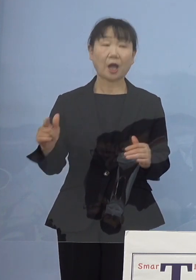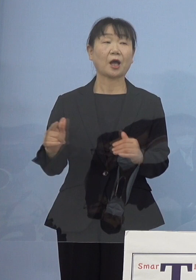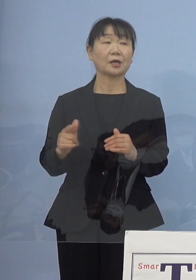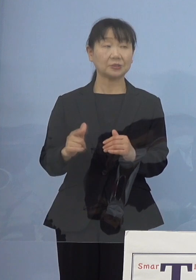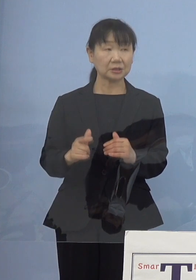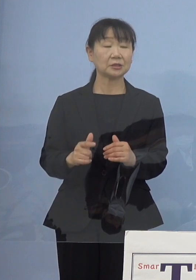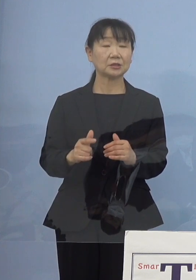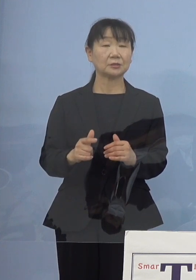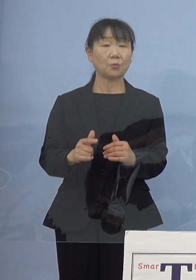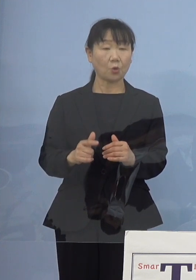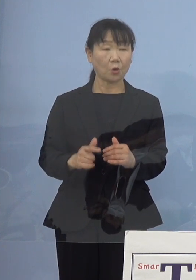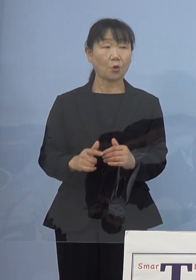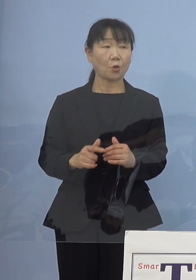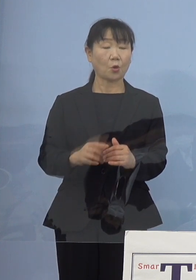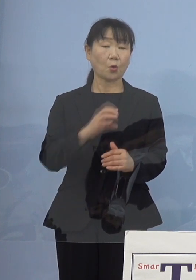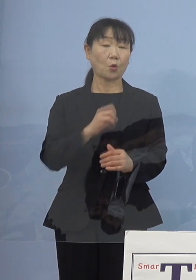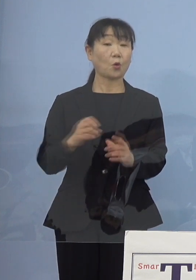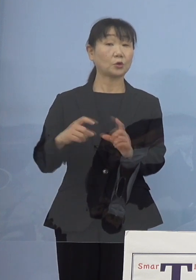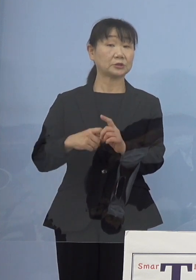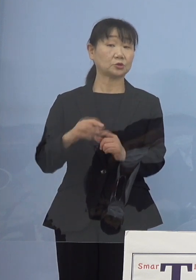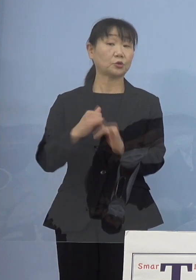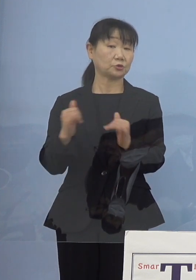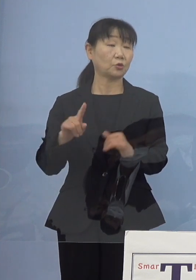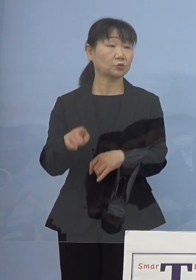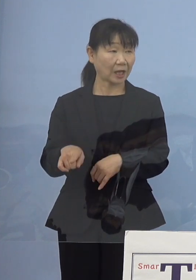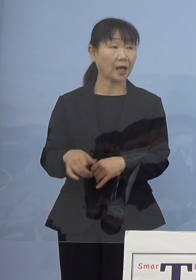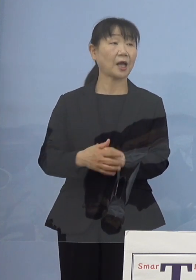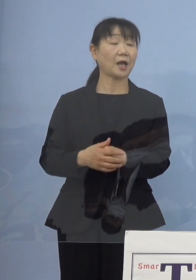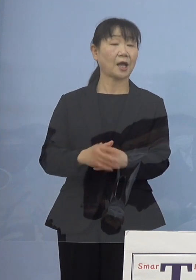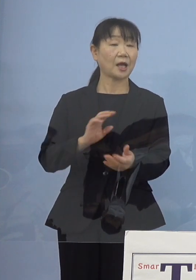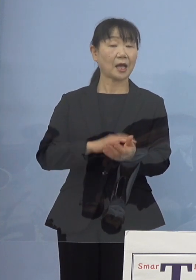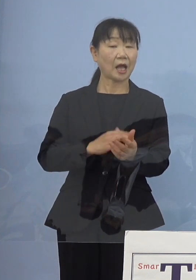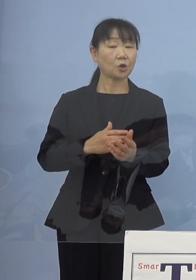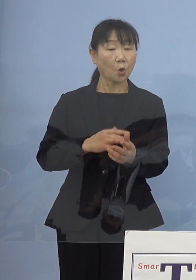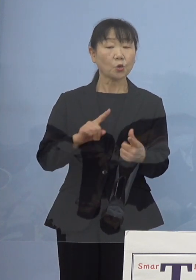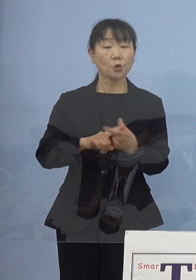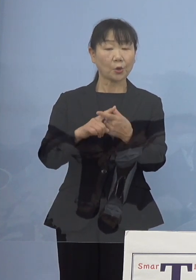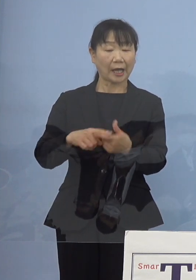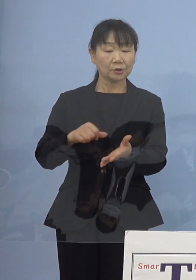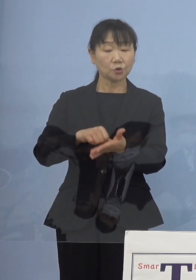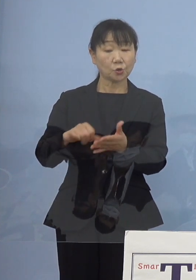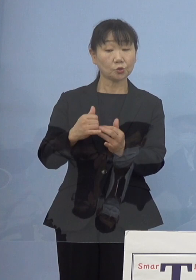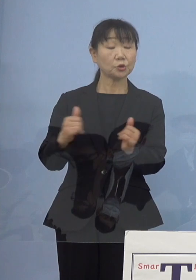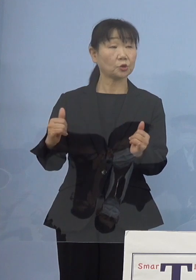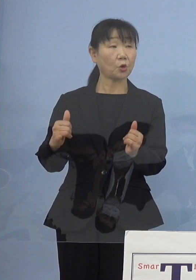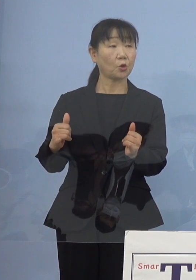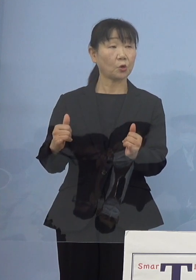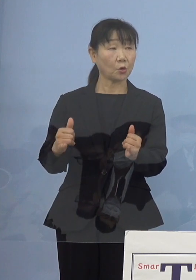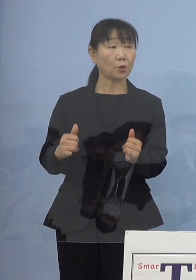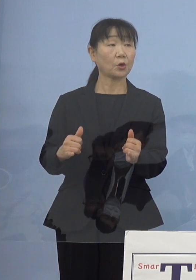OGの方であるとか看護協会に登録されている方にも 入ってもらう